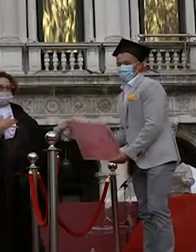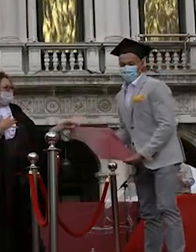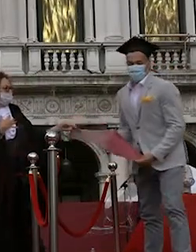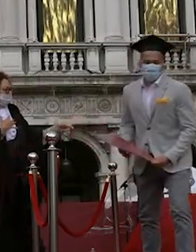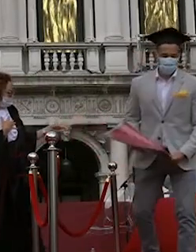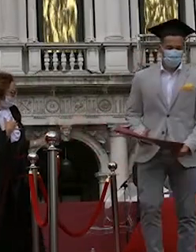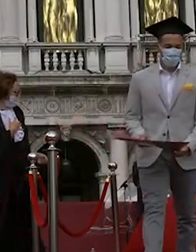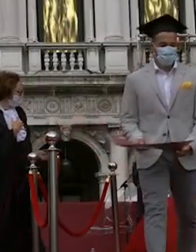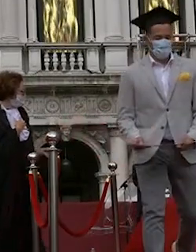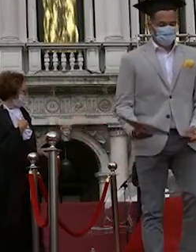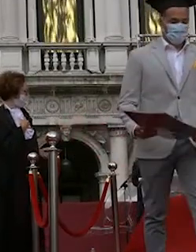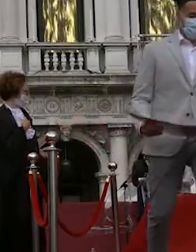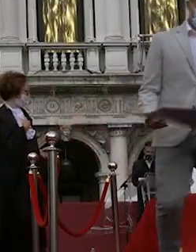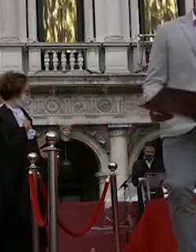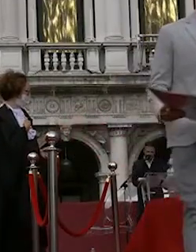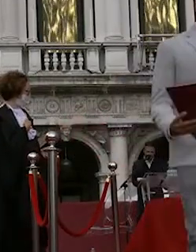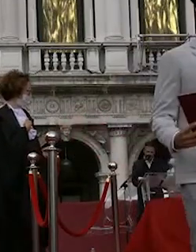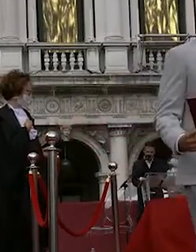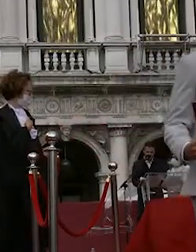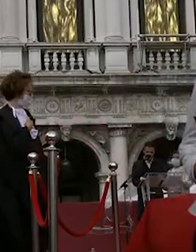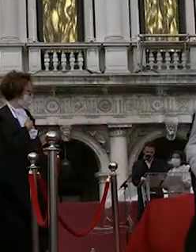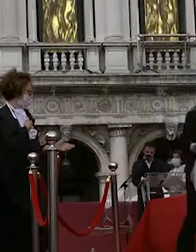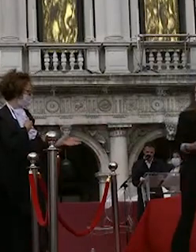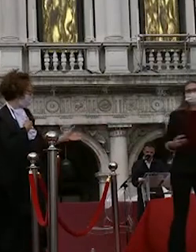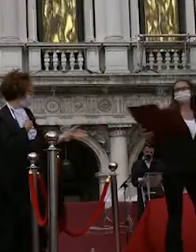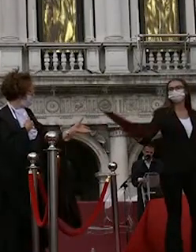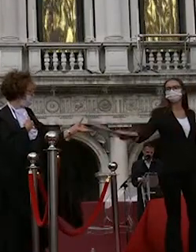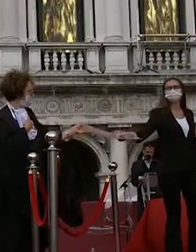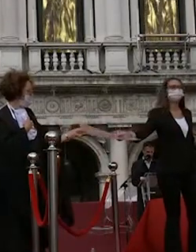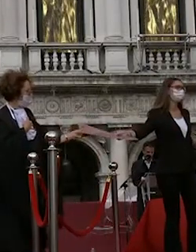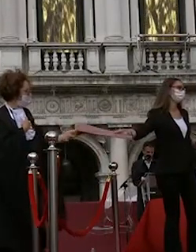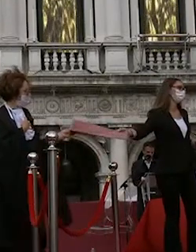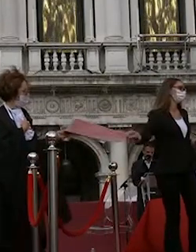beatrice fantin francesca rostek in